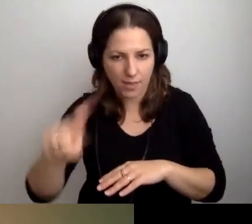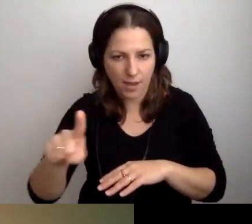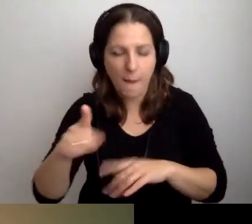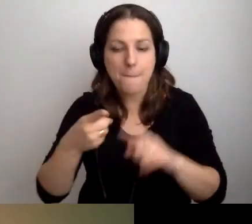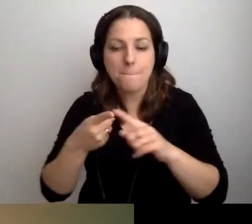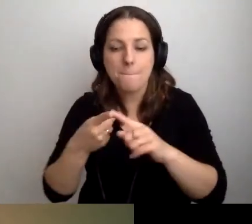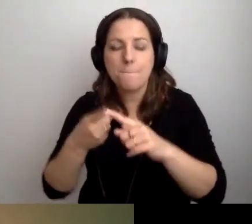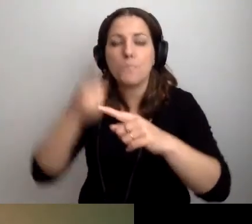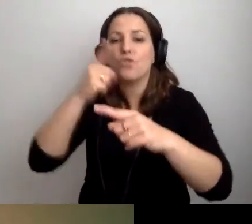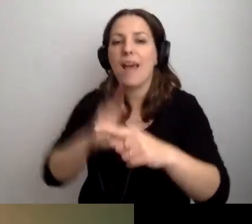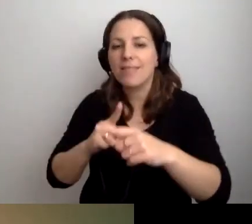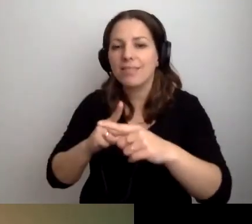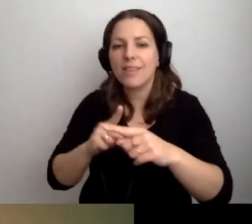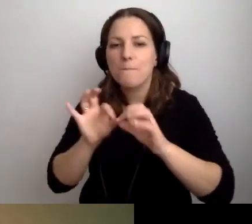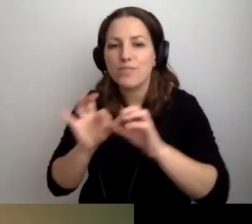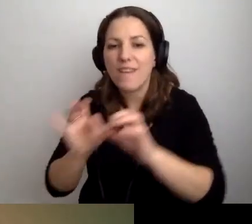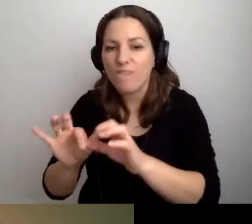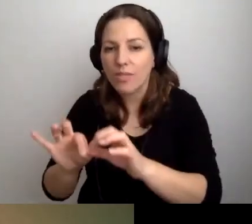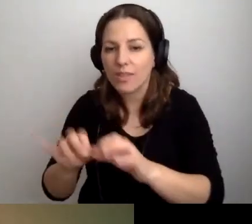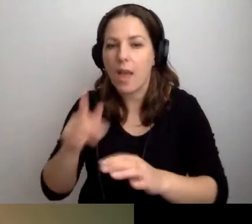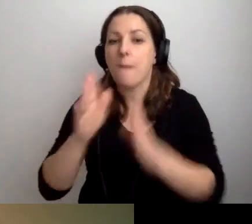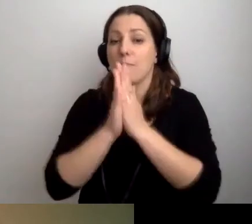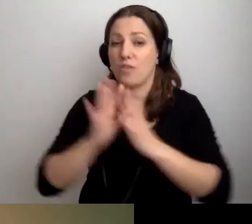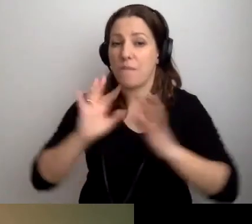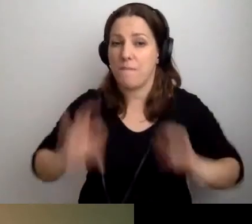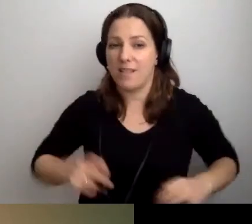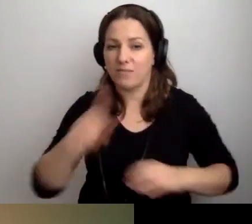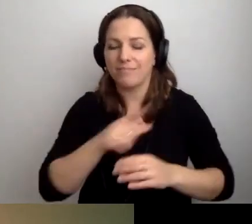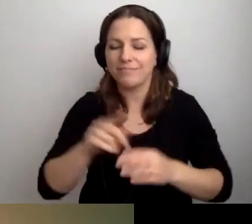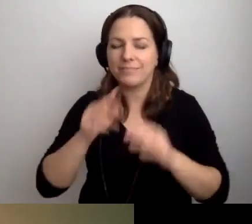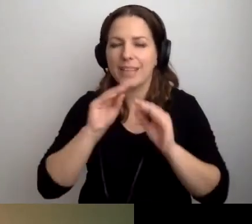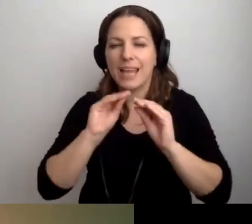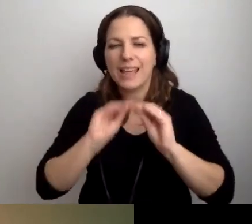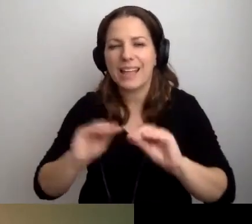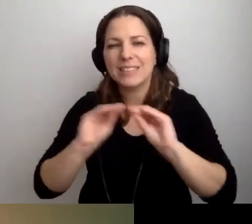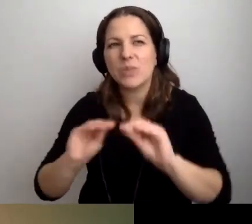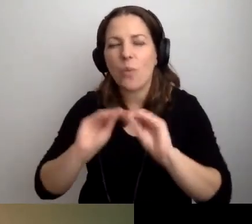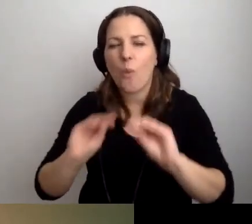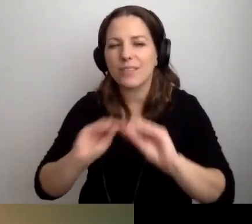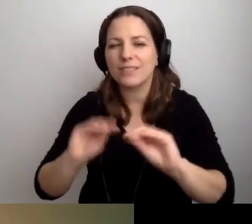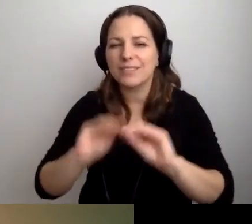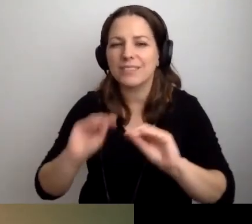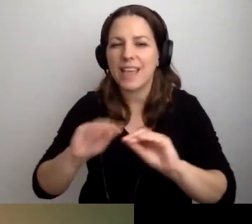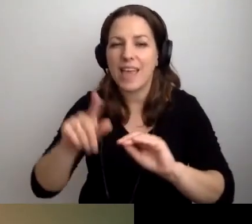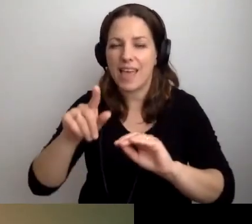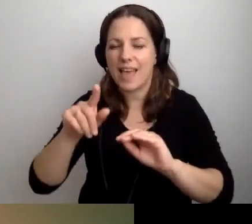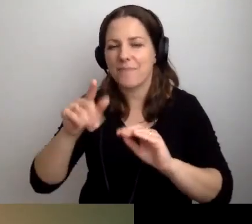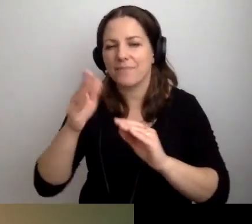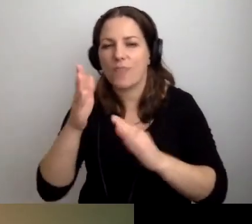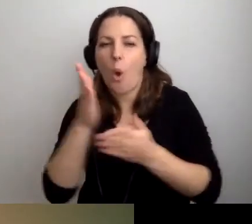Proszę przygotować instrukcję obsługi naszej instytucji, w cudzysłowie.